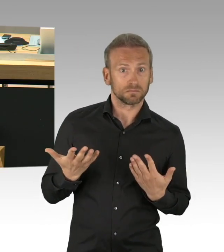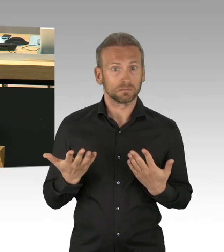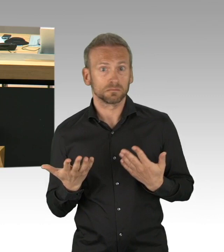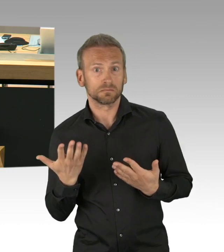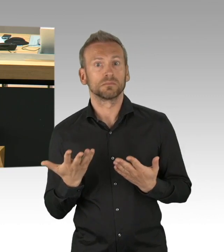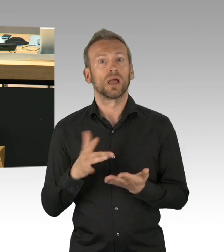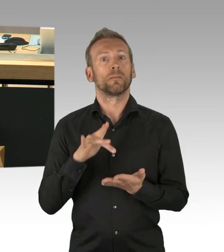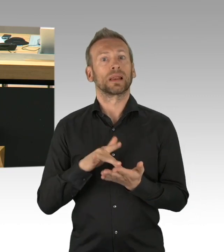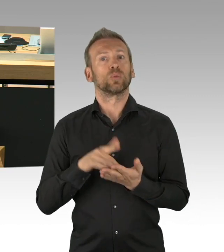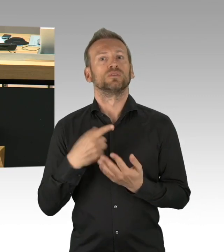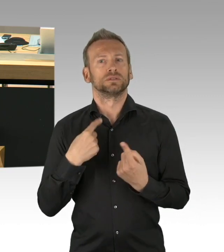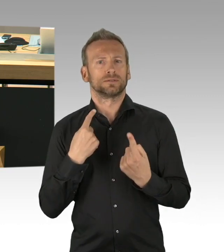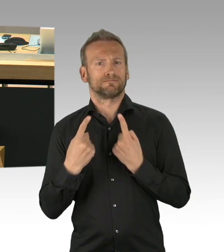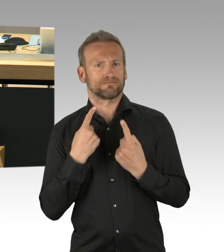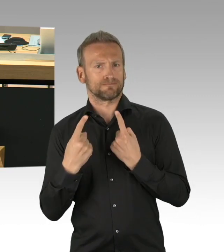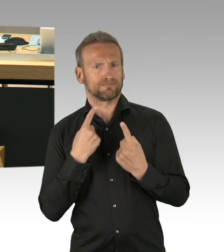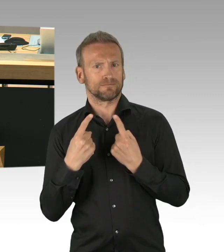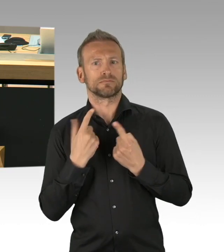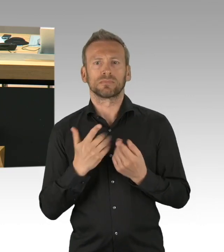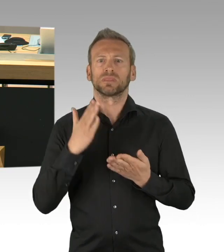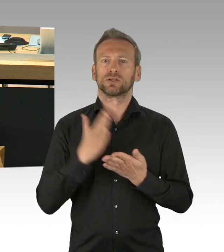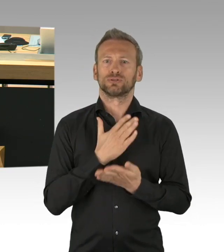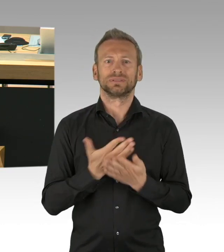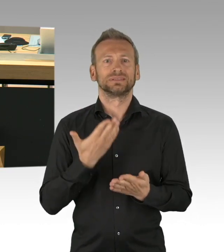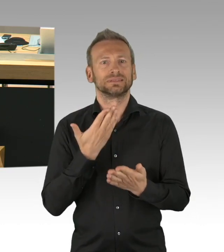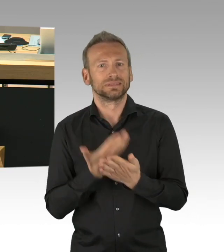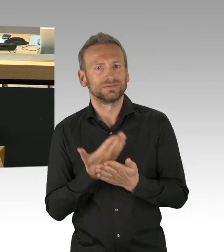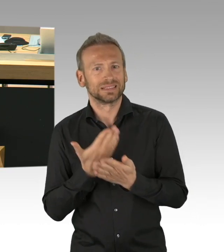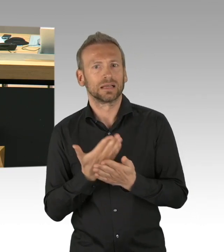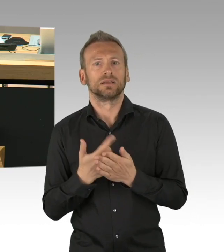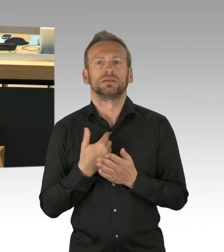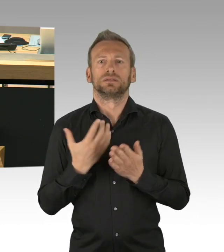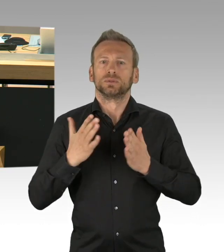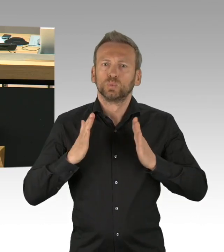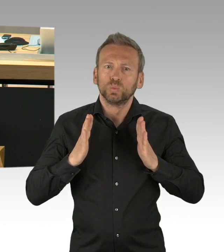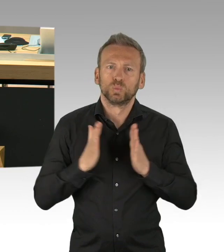daher gibt es überhaupt keinen Grund für eine Dringlichkeit, die Sie mit keinem Wort im übrigen gerade begründet